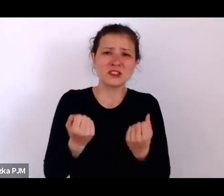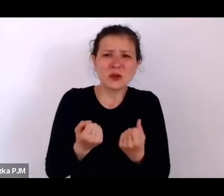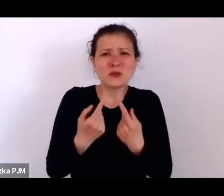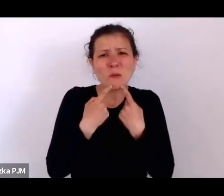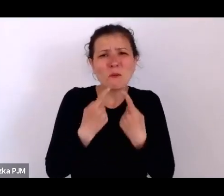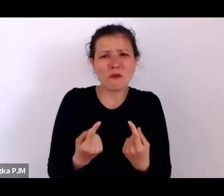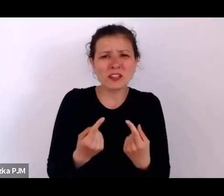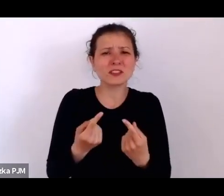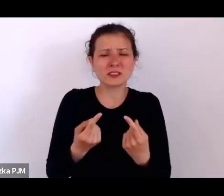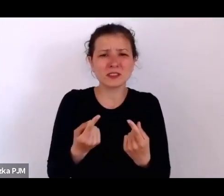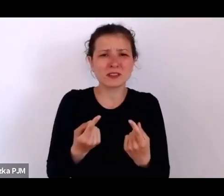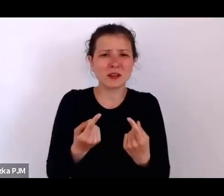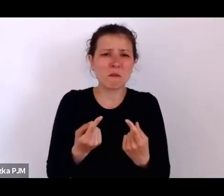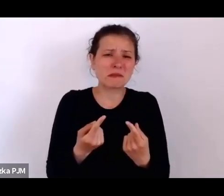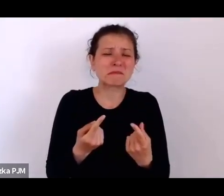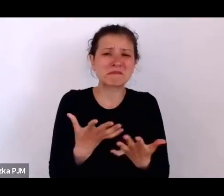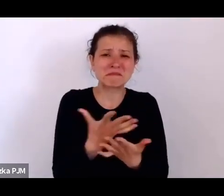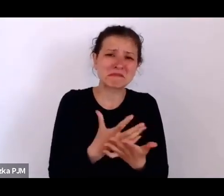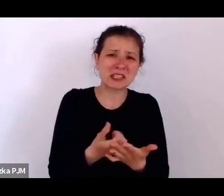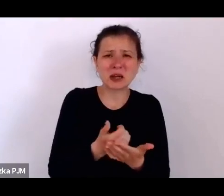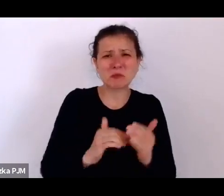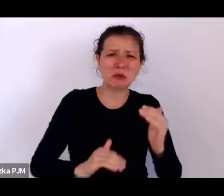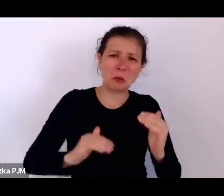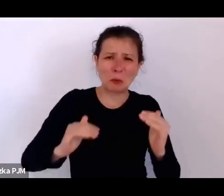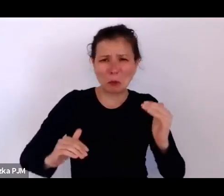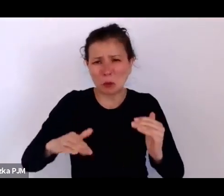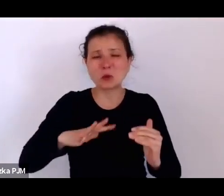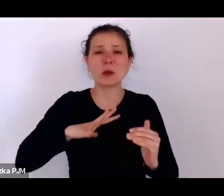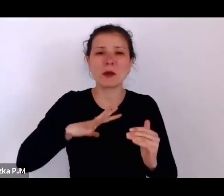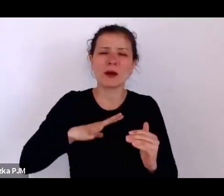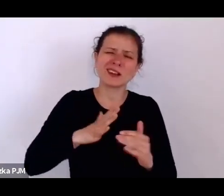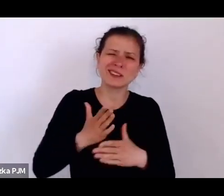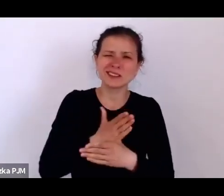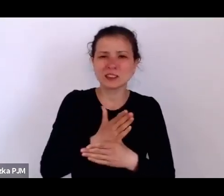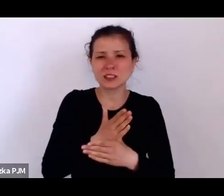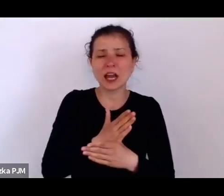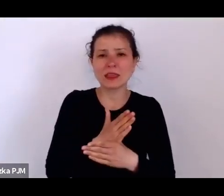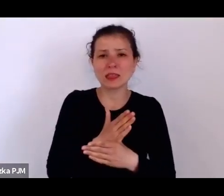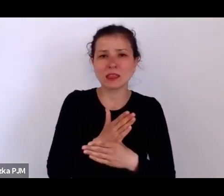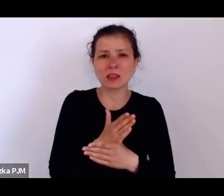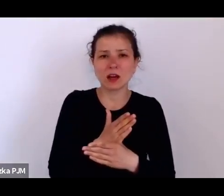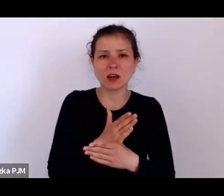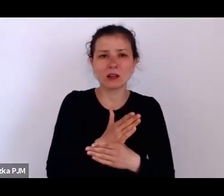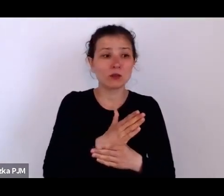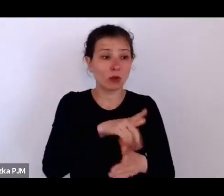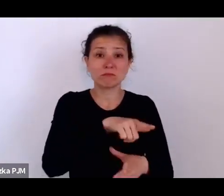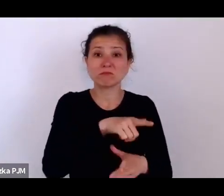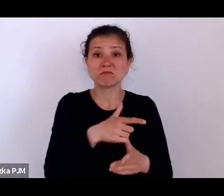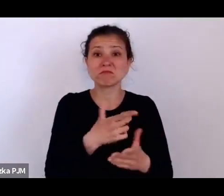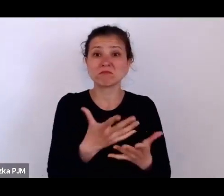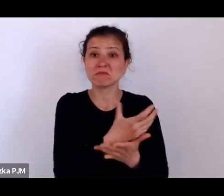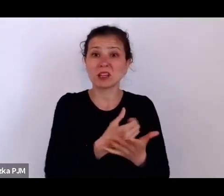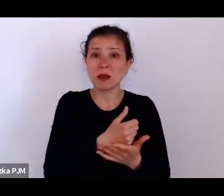te pensje pewnie były różne, ale tak średnio przyjmuje się, że dostawały 30 zł miesięcznie